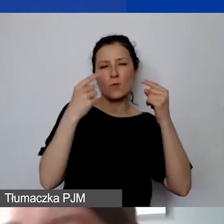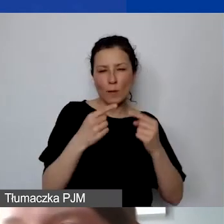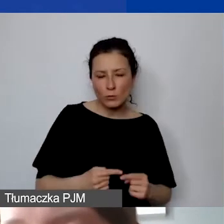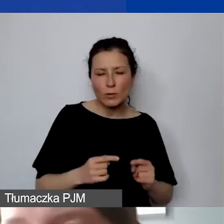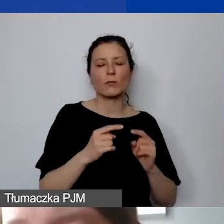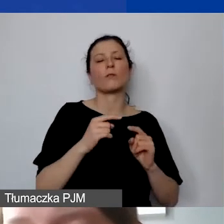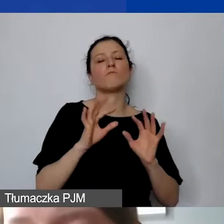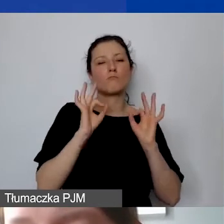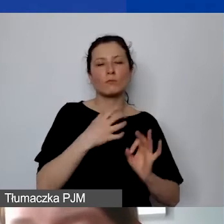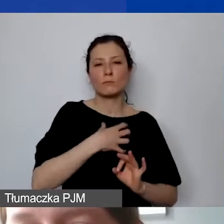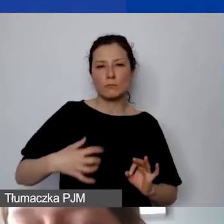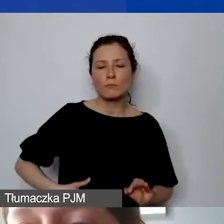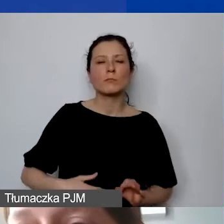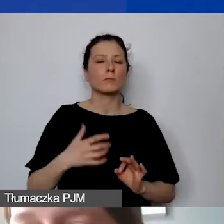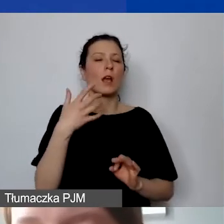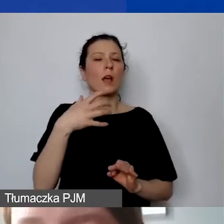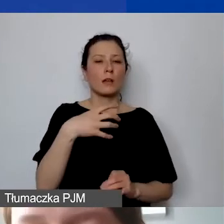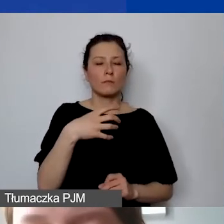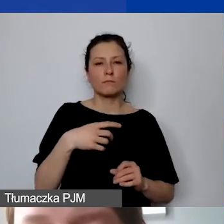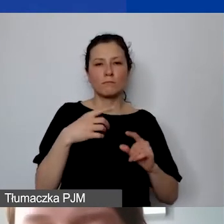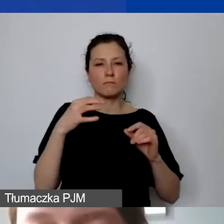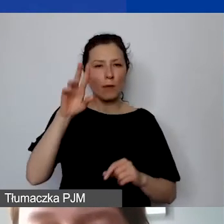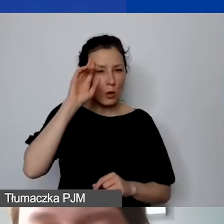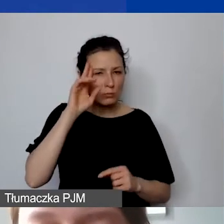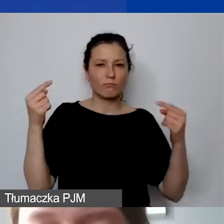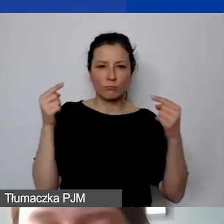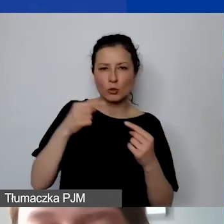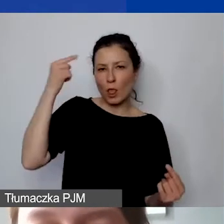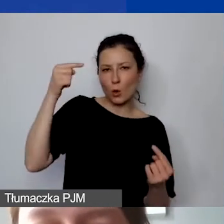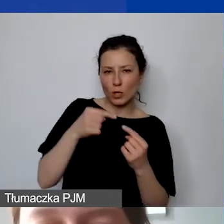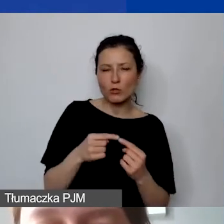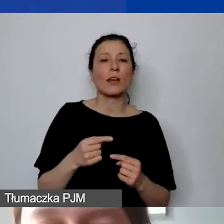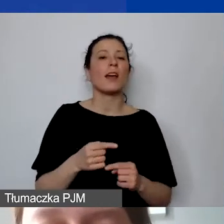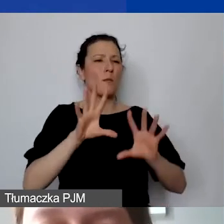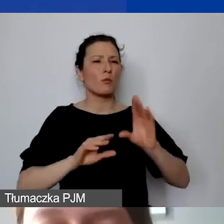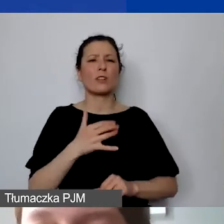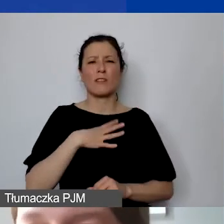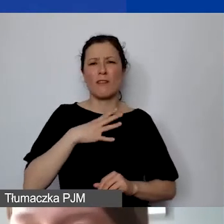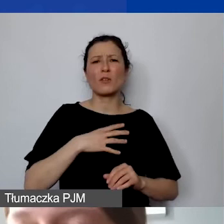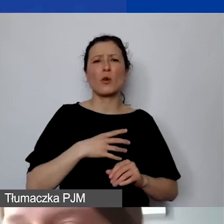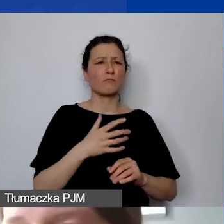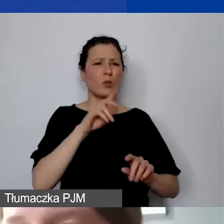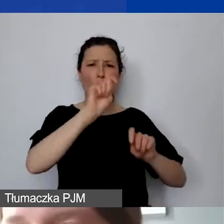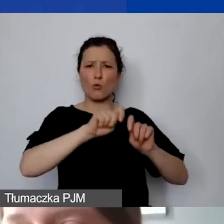tak samo tymi środkami zarządzamy. Zawsze warto na bieżąco go kontrolować. Można go modyfikować.